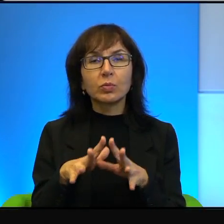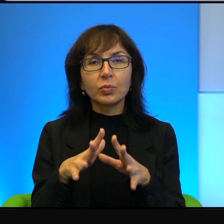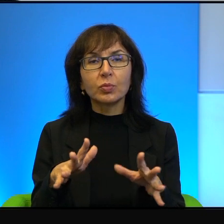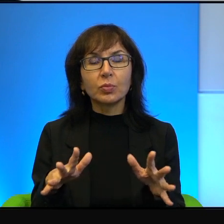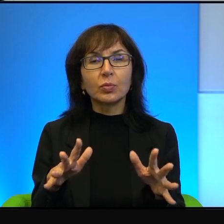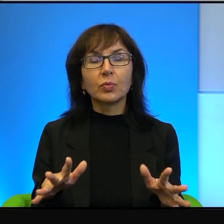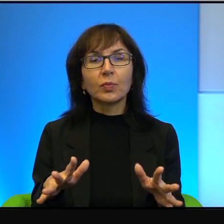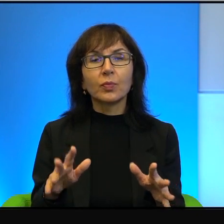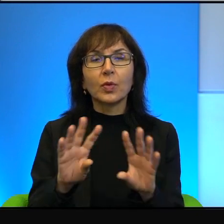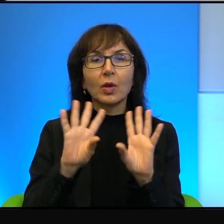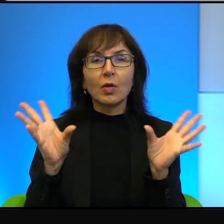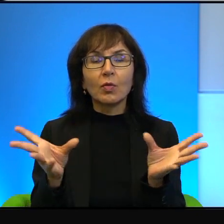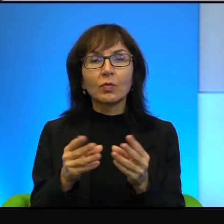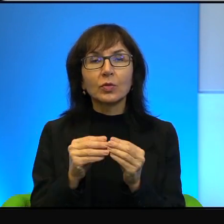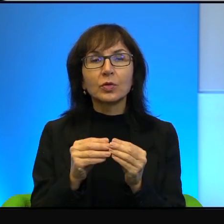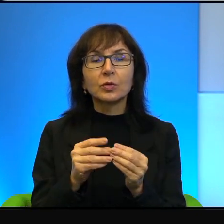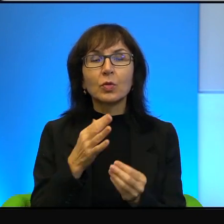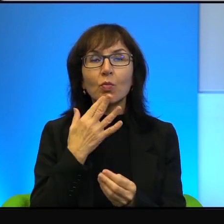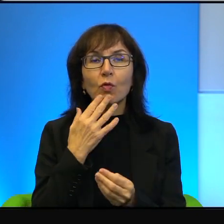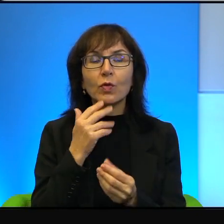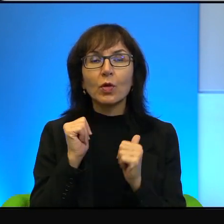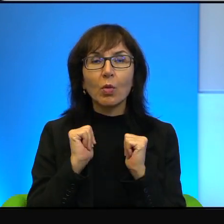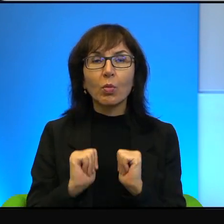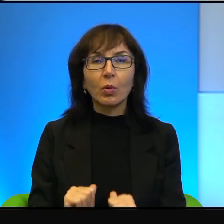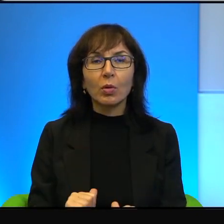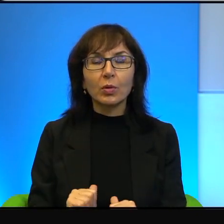Właściwie wszyscy mówili wtedy o pokoju,